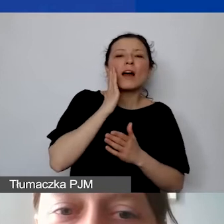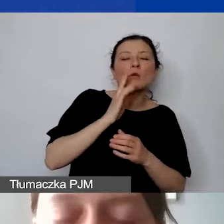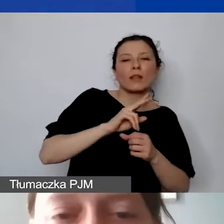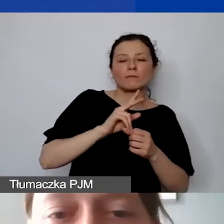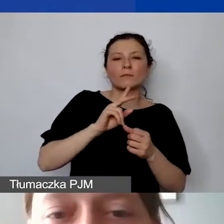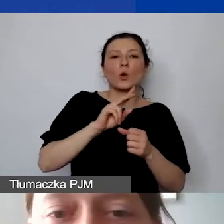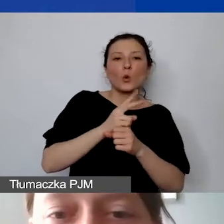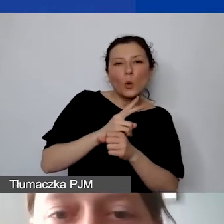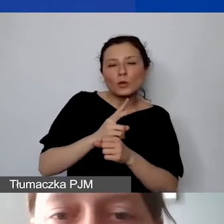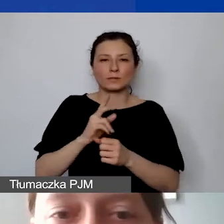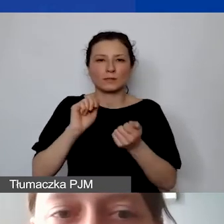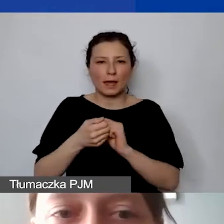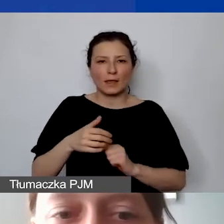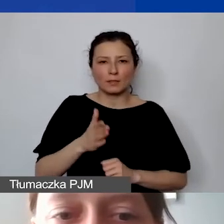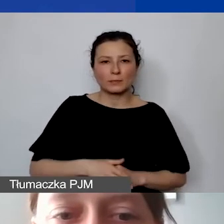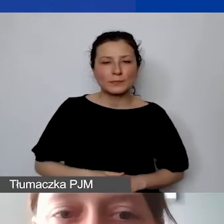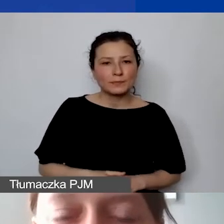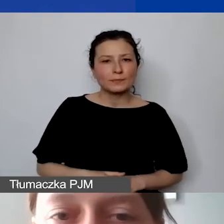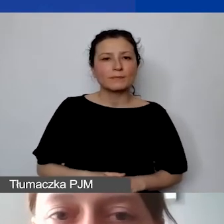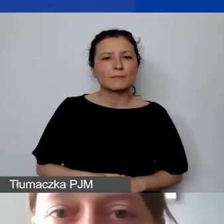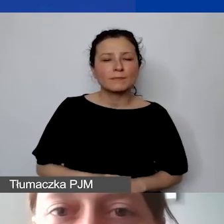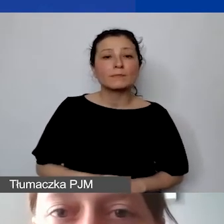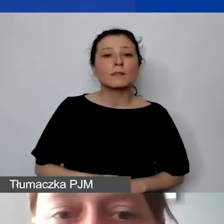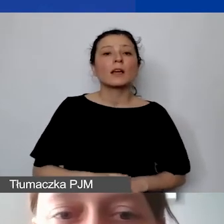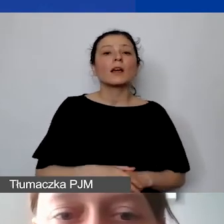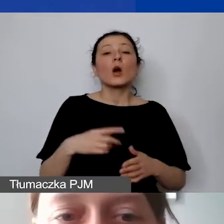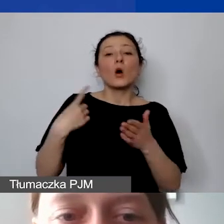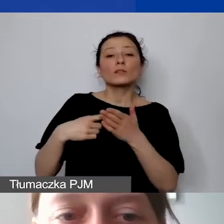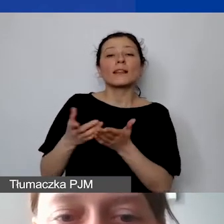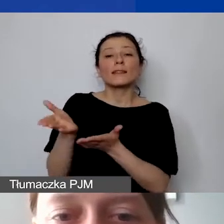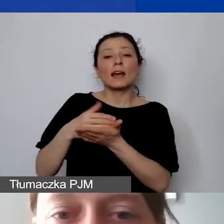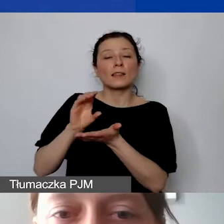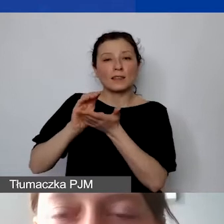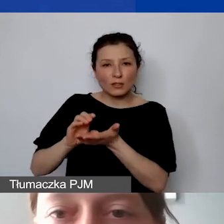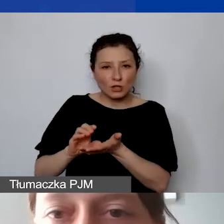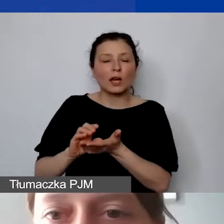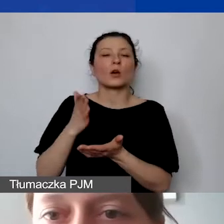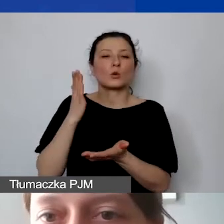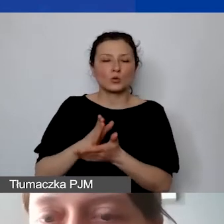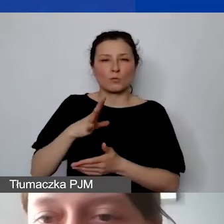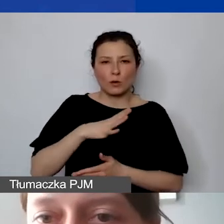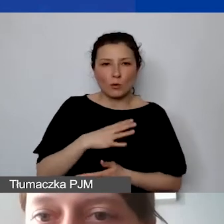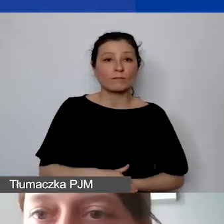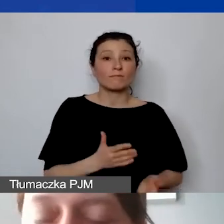Dobrze. O prefinansowaniu ostatniej transzy powiedziałam. Zachęcamy jeszcze raz i odsyłam do podręcznika.